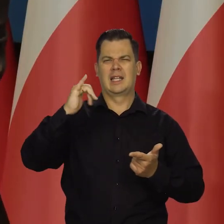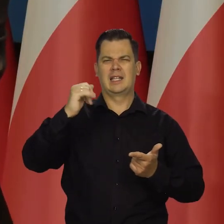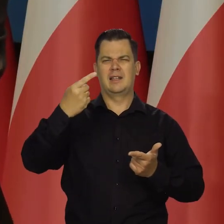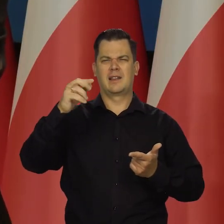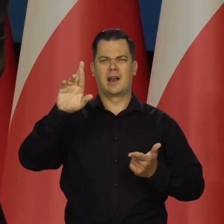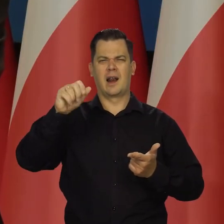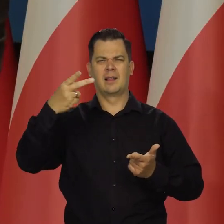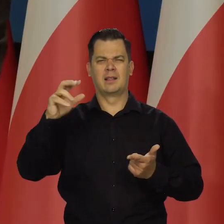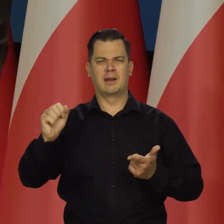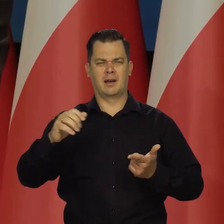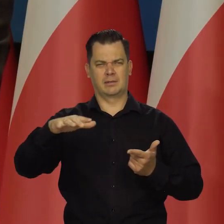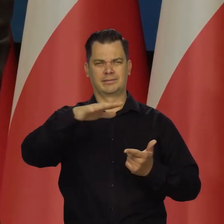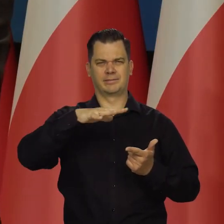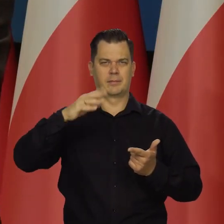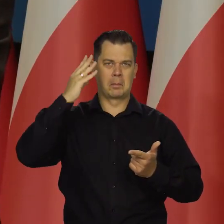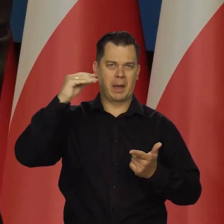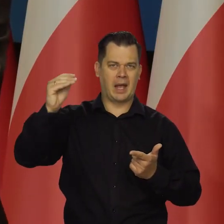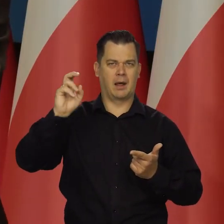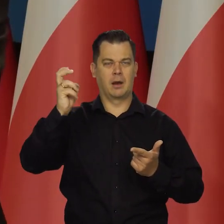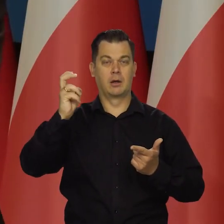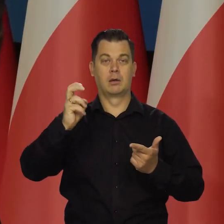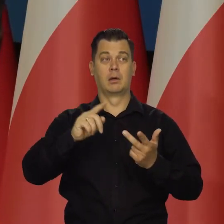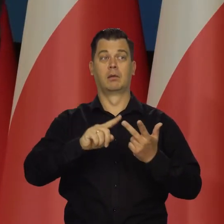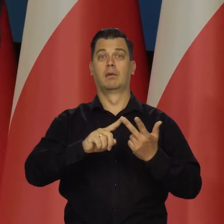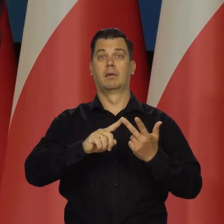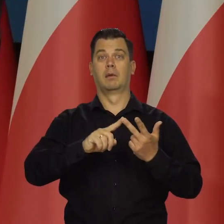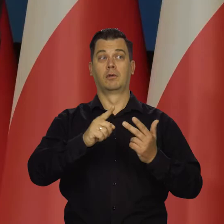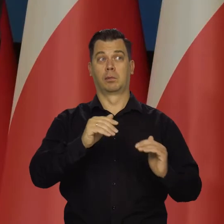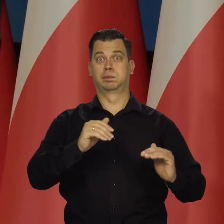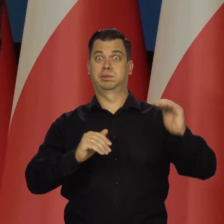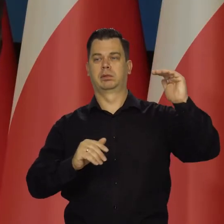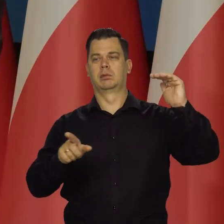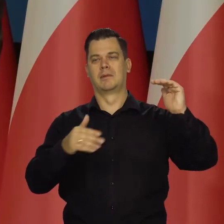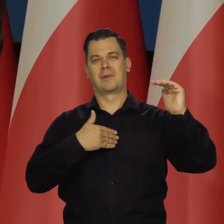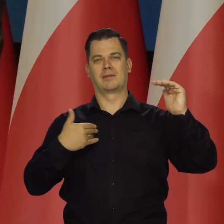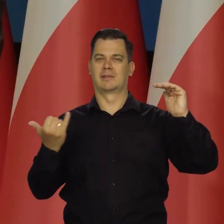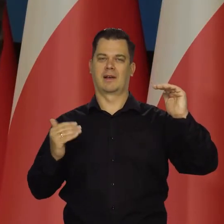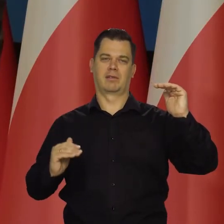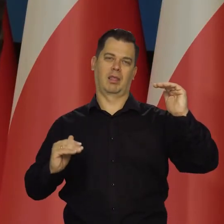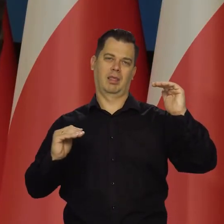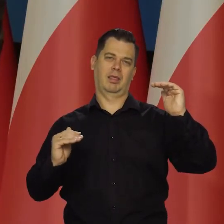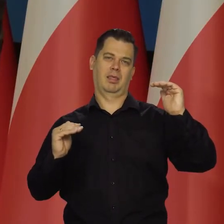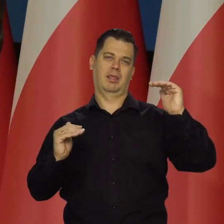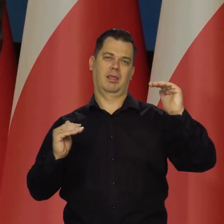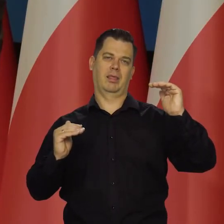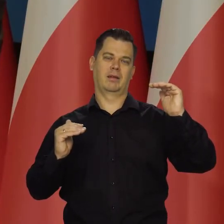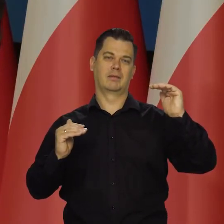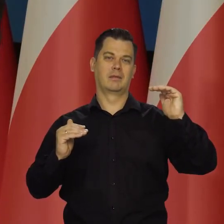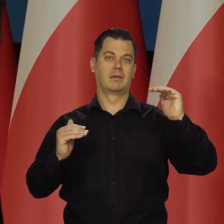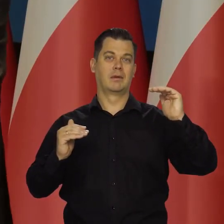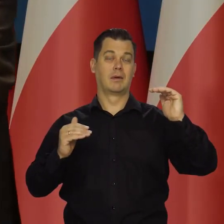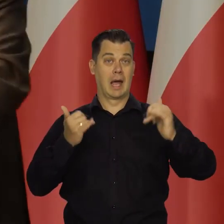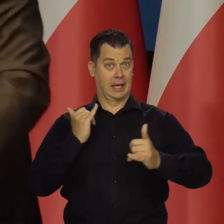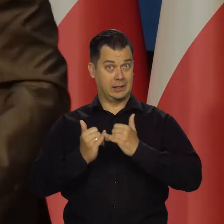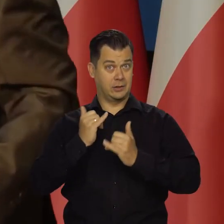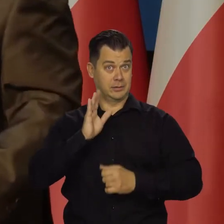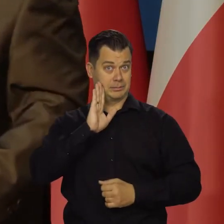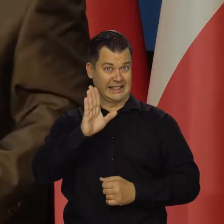Będzie blisko się, będzie daleko od nas i zawsze będzie od nas daleko. Natomiast jak utrzymamy złotego,